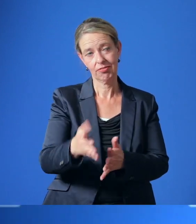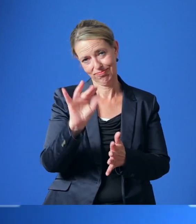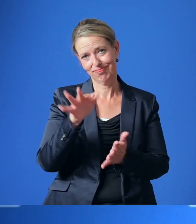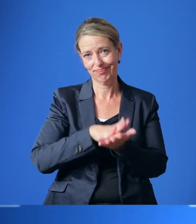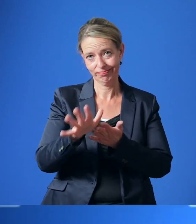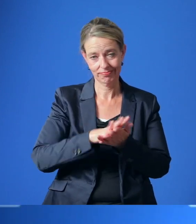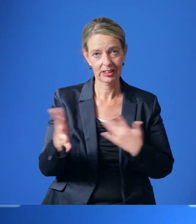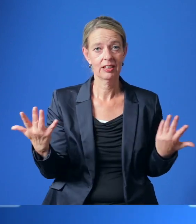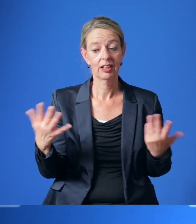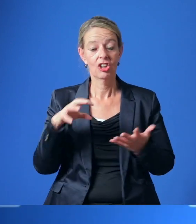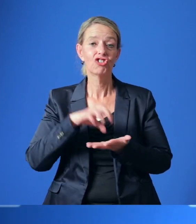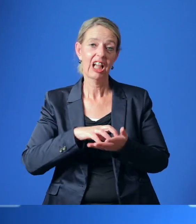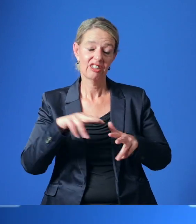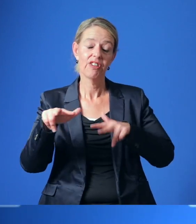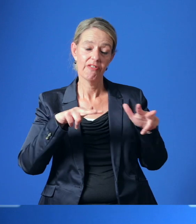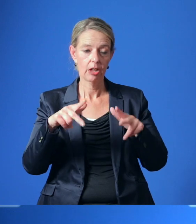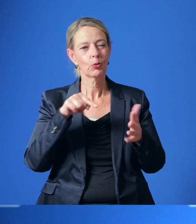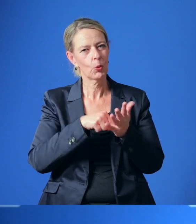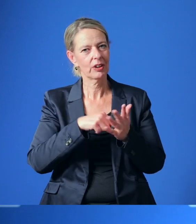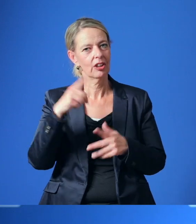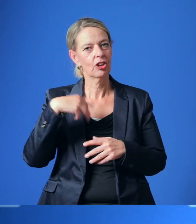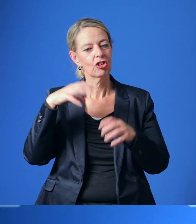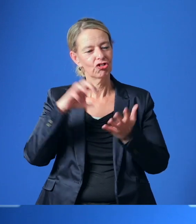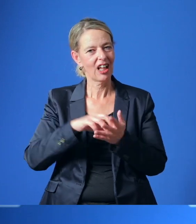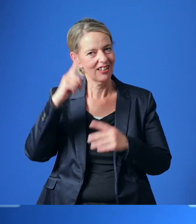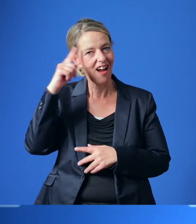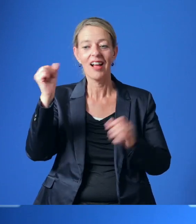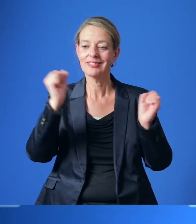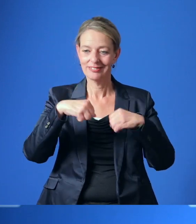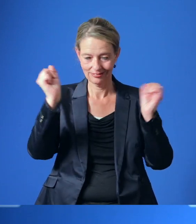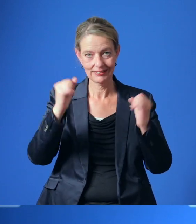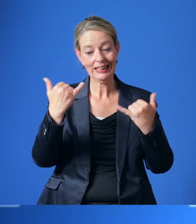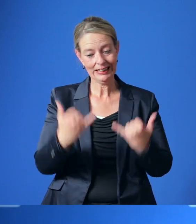Die Stadtverwaltung ist durch die Zustimmung des Rates jetzt damit beauftragt, einen Katalog